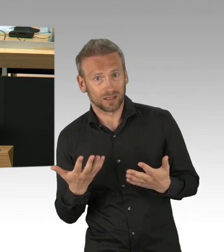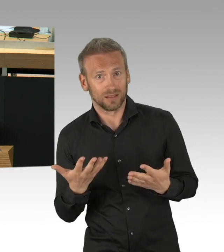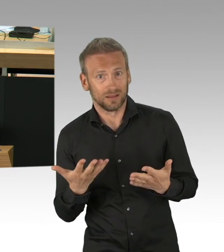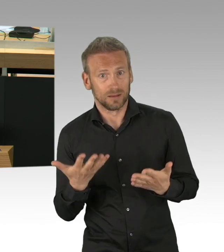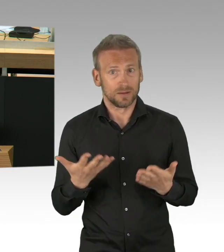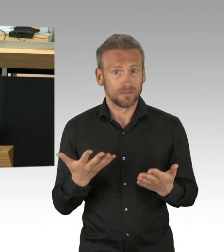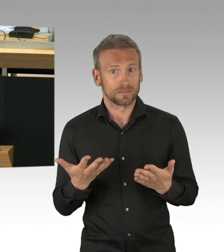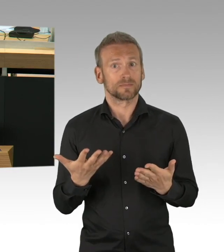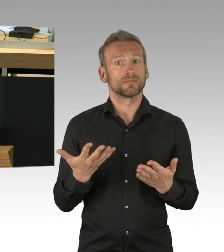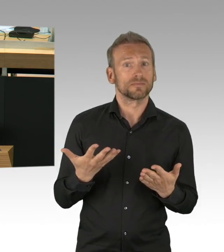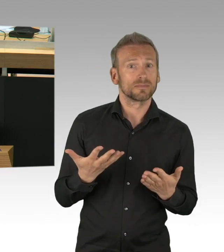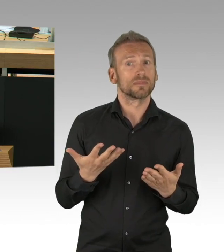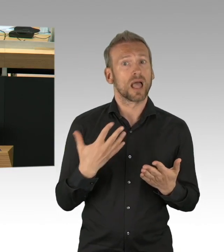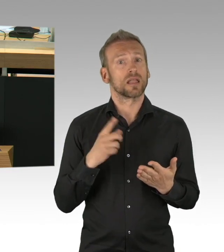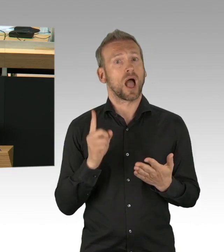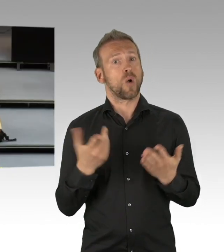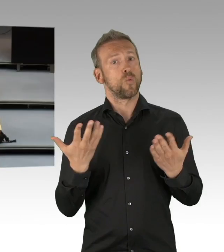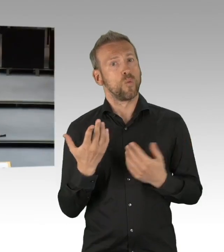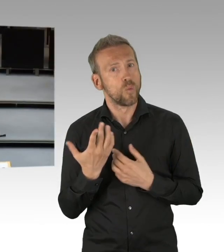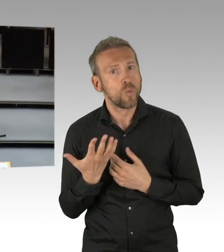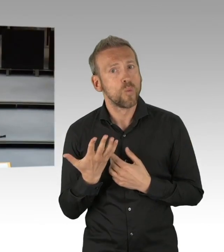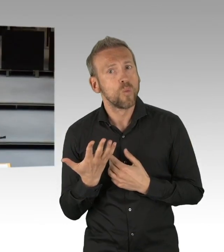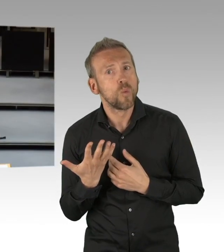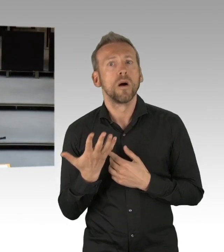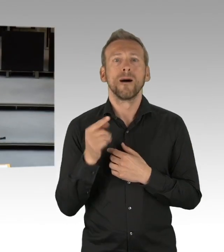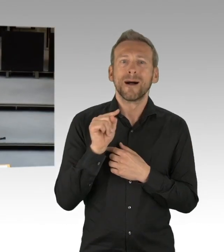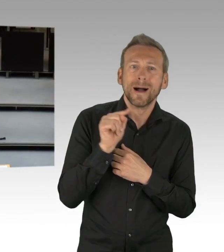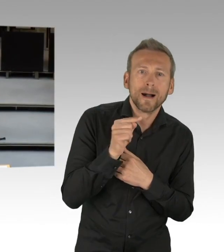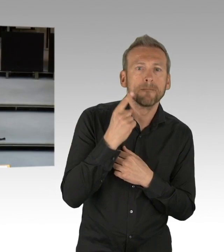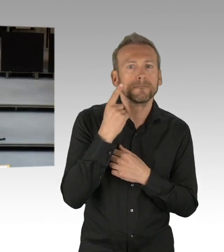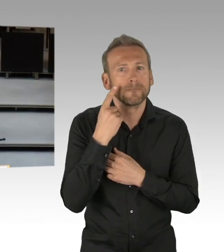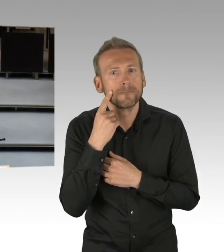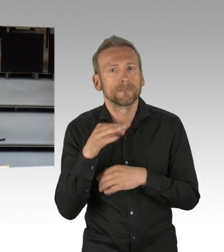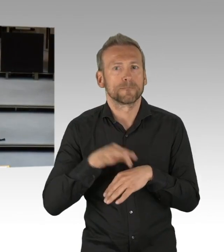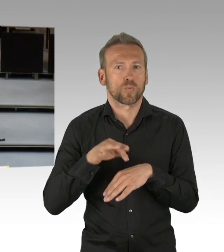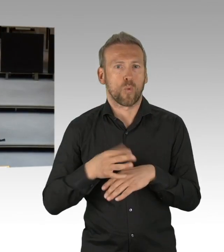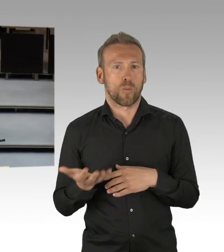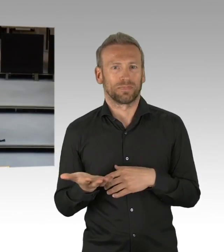warum geht es in der freien Wirtschaft aber nicht in der Pflege? (Zwischenrufe)